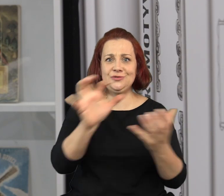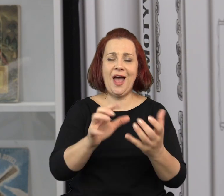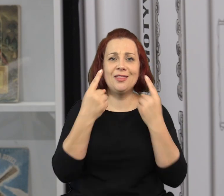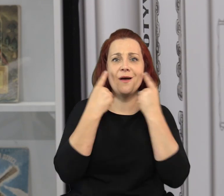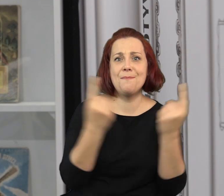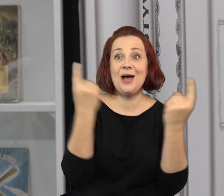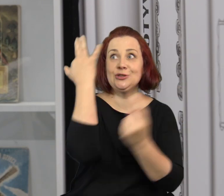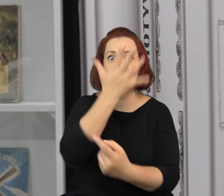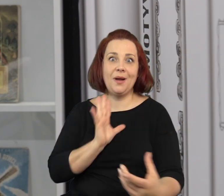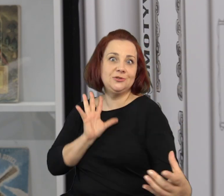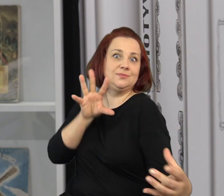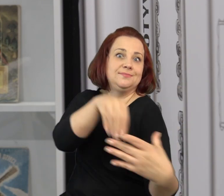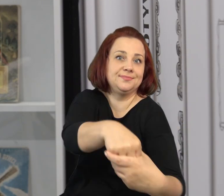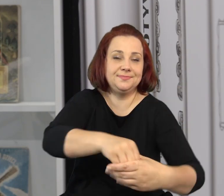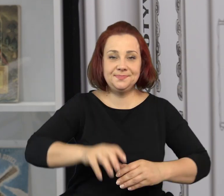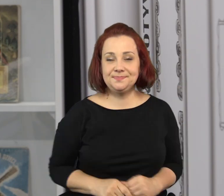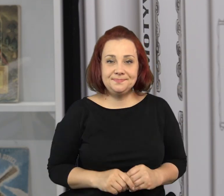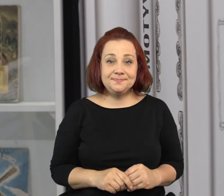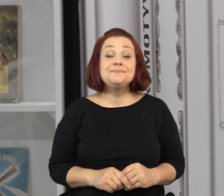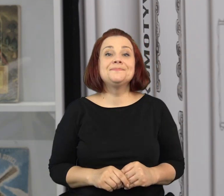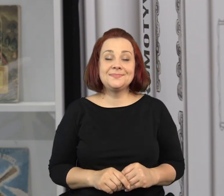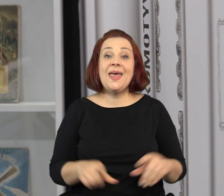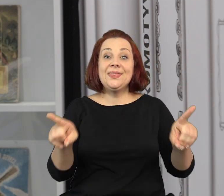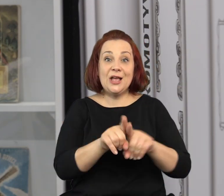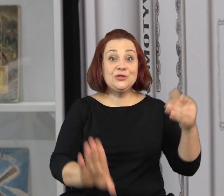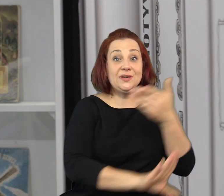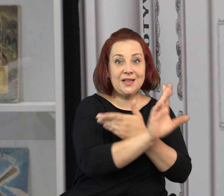Wejść w ten niezwykły świat baśni, w niezwykły świat wyobraźni.